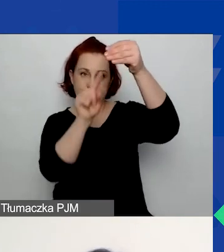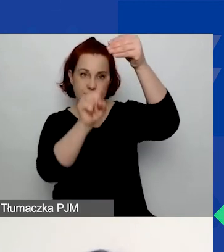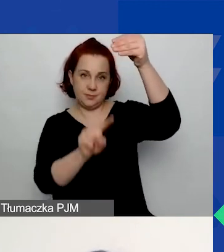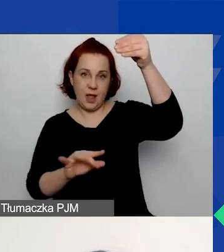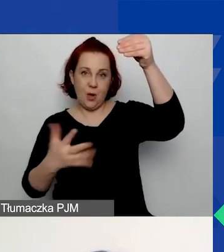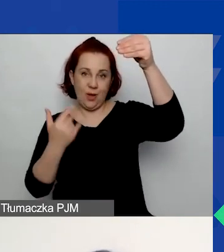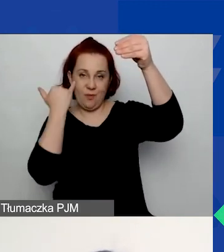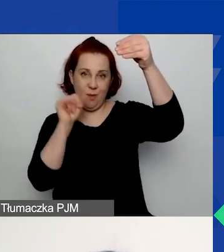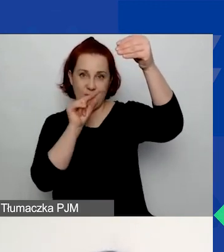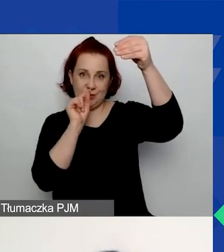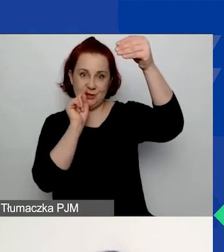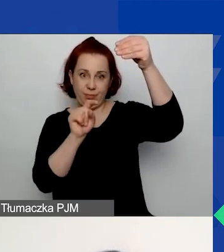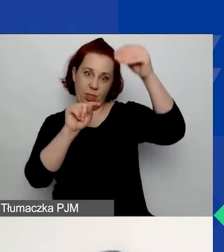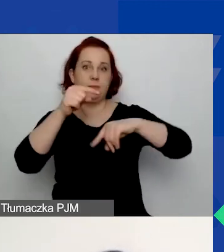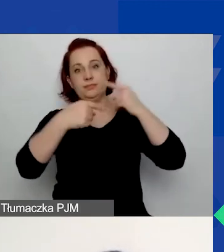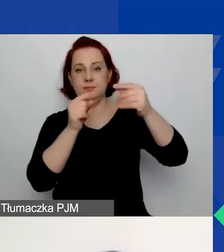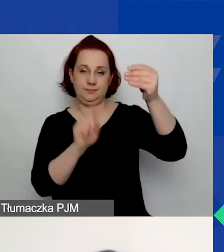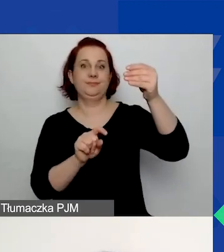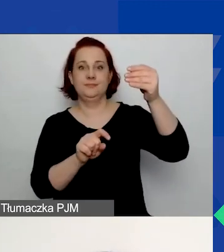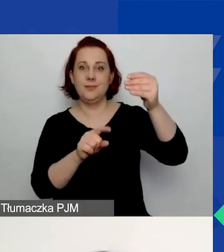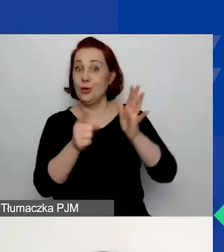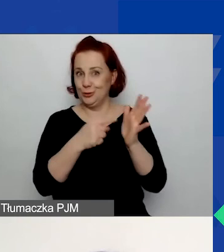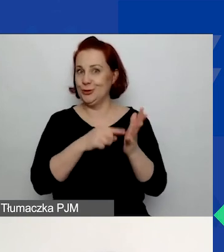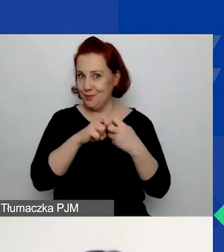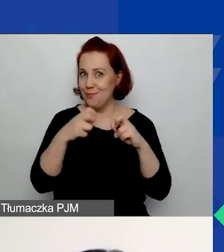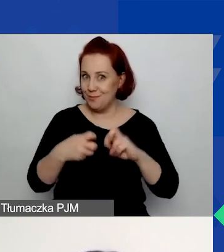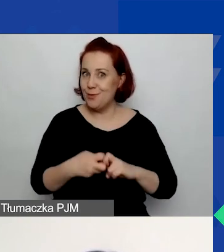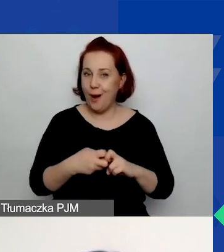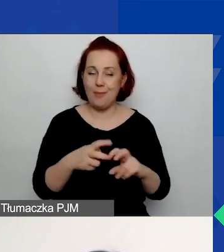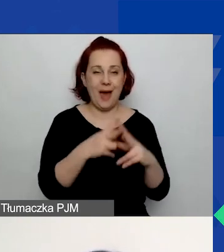To bardzo częste problemy pojawiające się na etapie oceny formalnej.